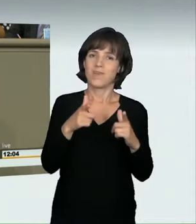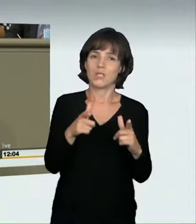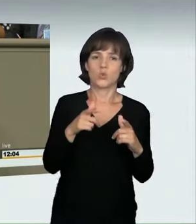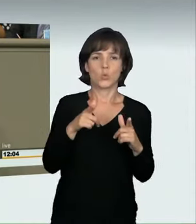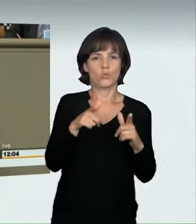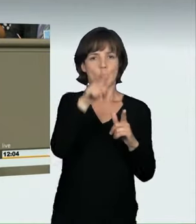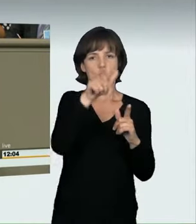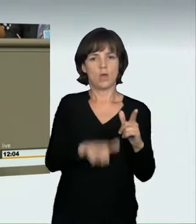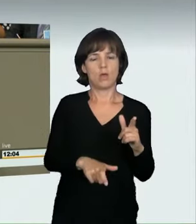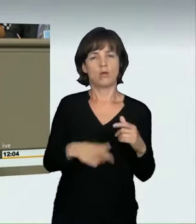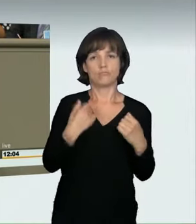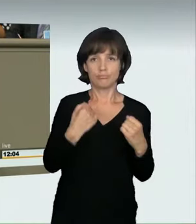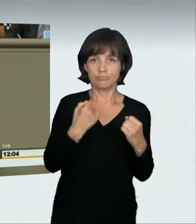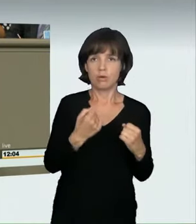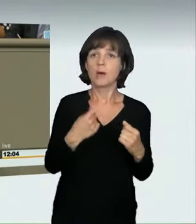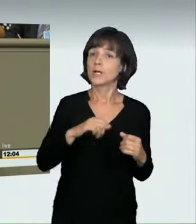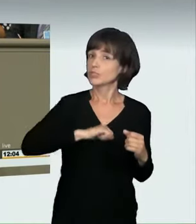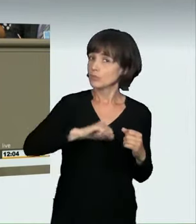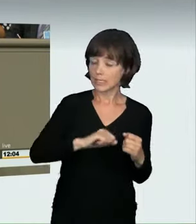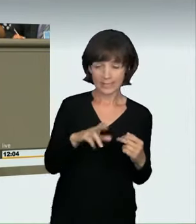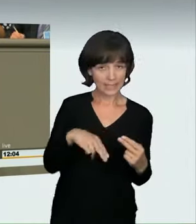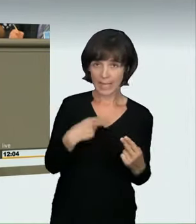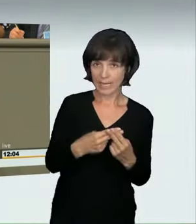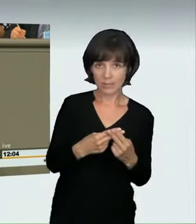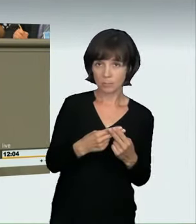zu dem es Rechtsprechung gibt, rücksichtslos fortbewegt,